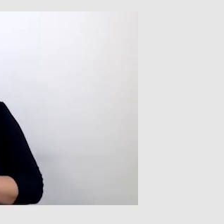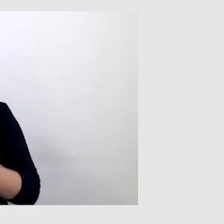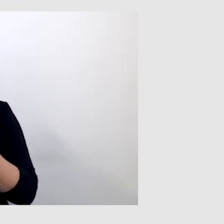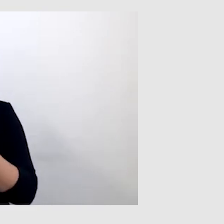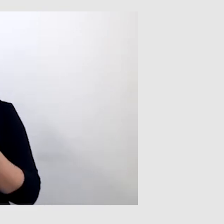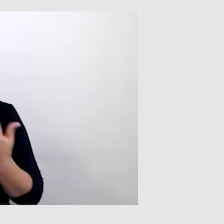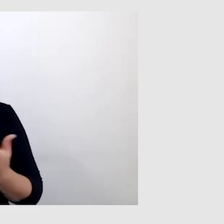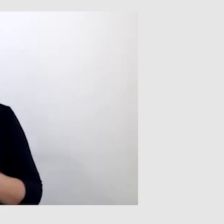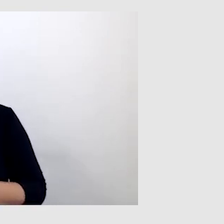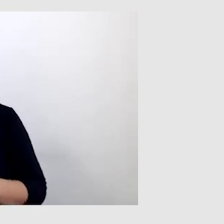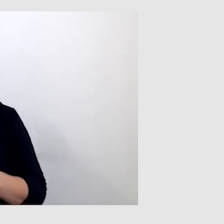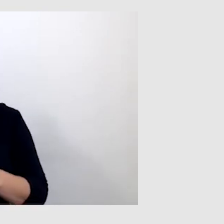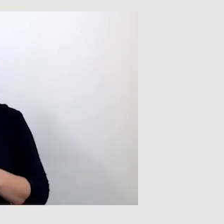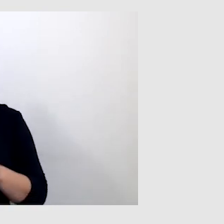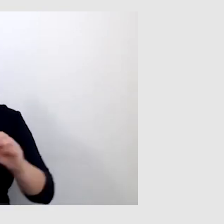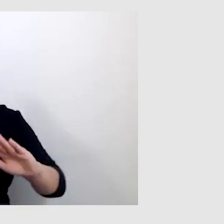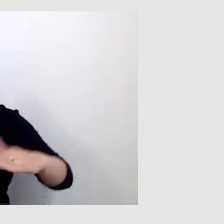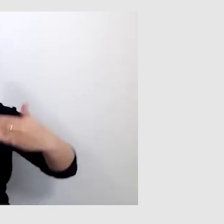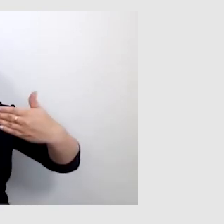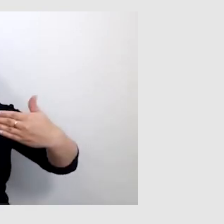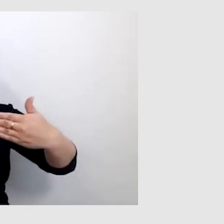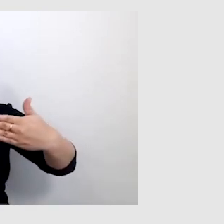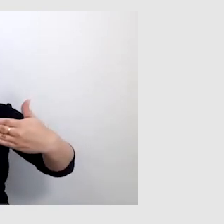I te napisy wyświetlają się w taki sposób,